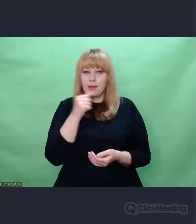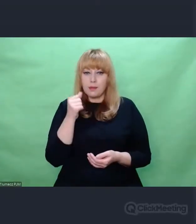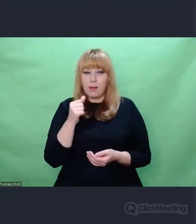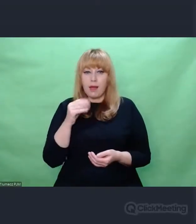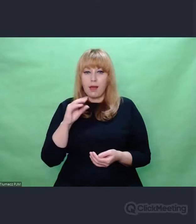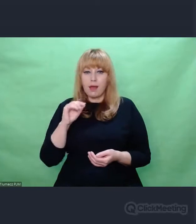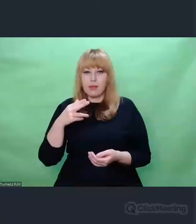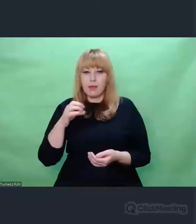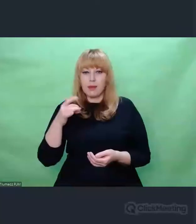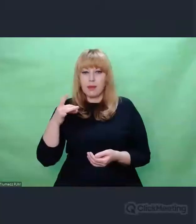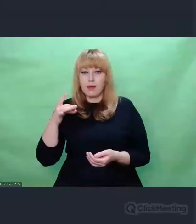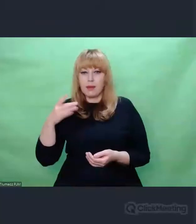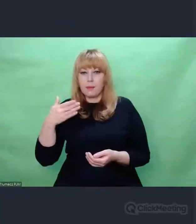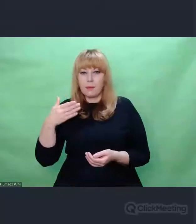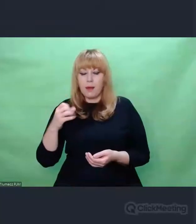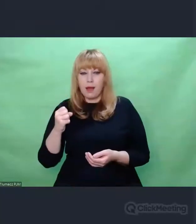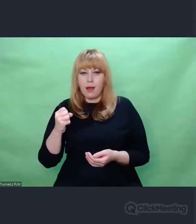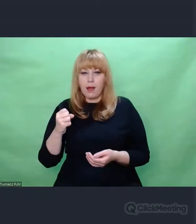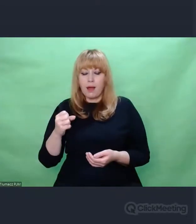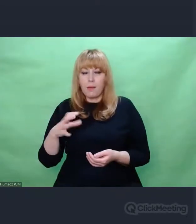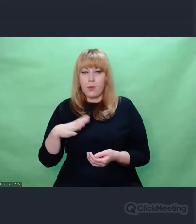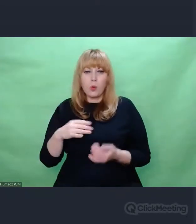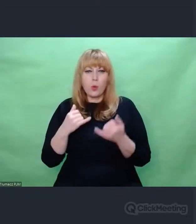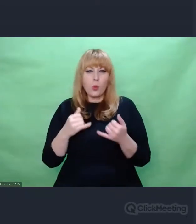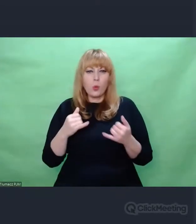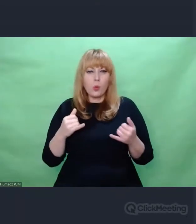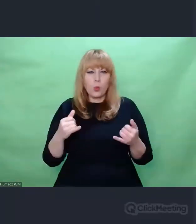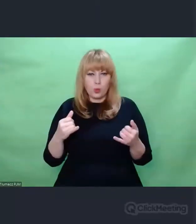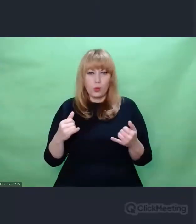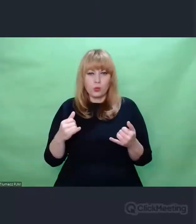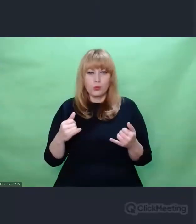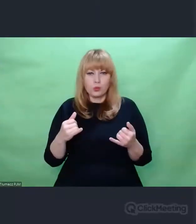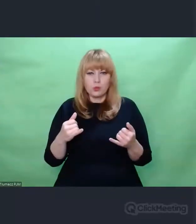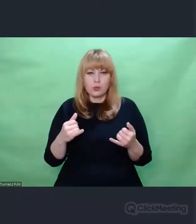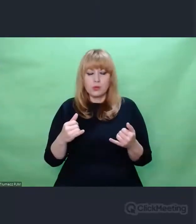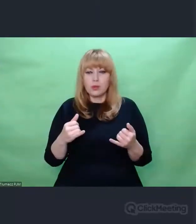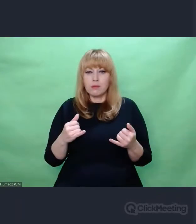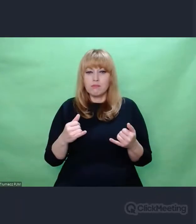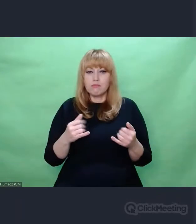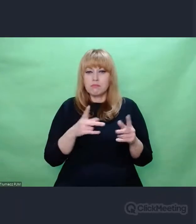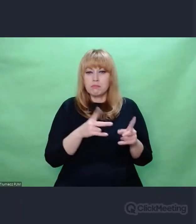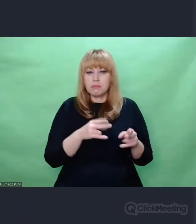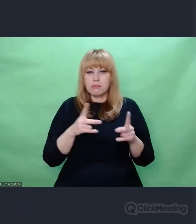swojej kryptologicznej egzystencji przechodziła rozmaite udoskonalenia.